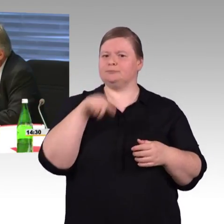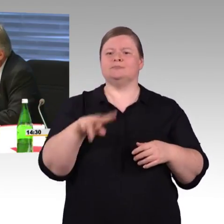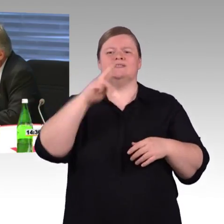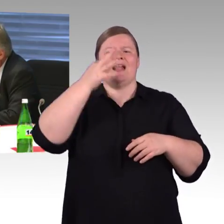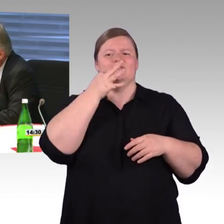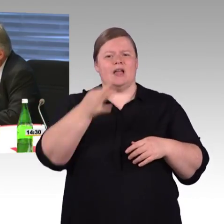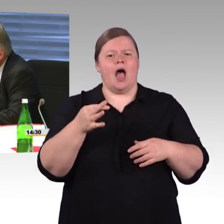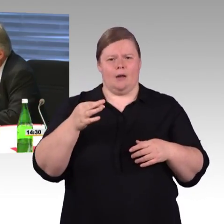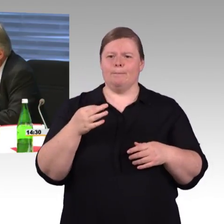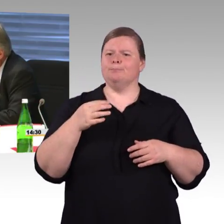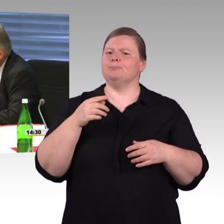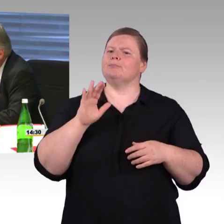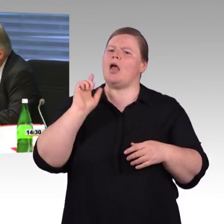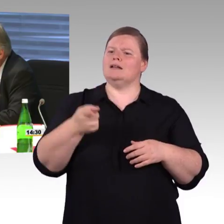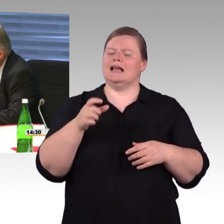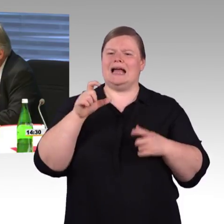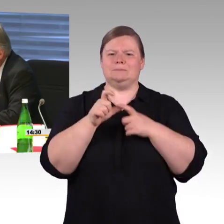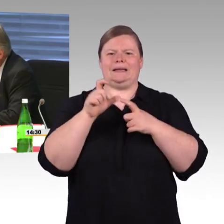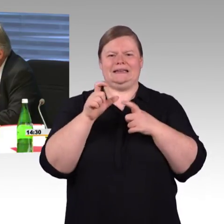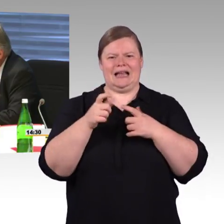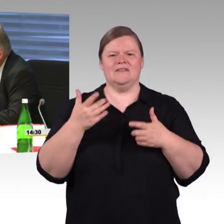Ich habe hier die Frage an Sie, Frau Engel-Kuhn,